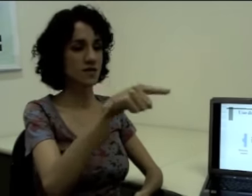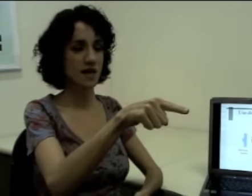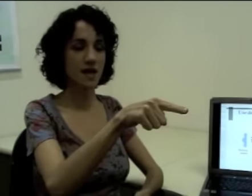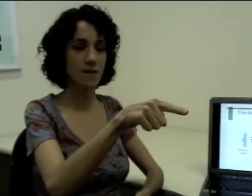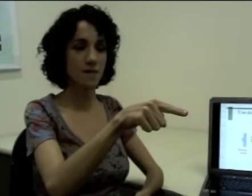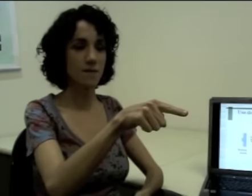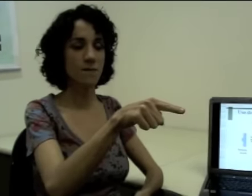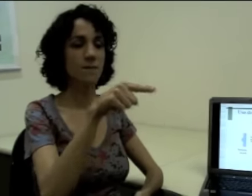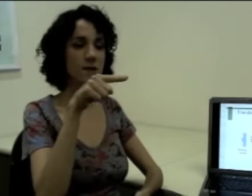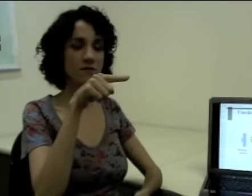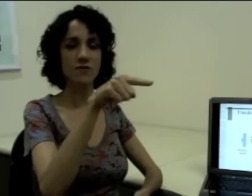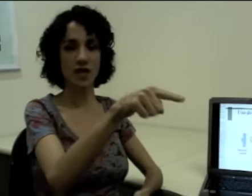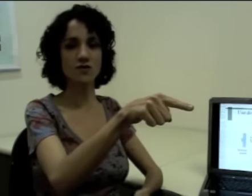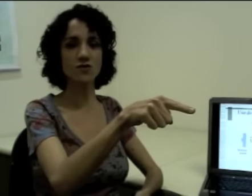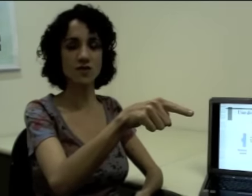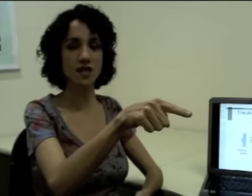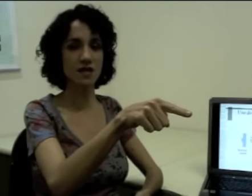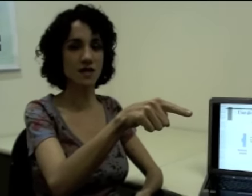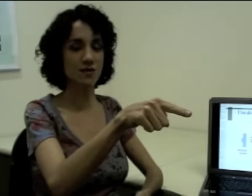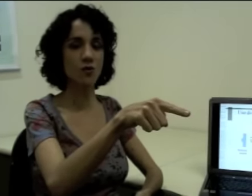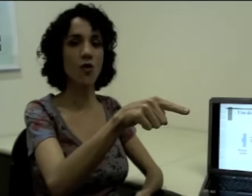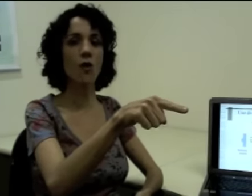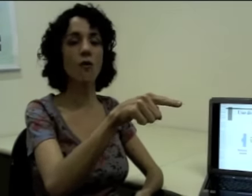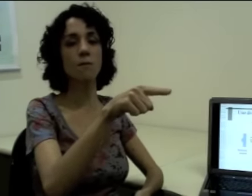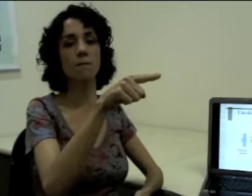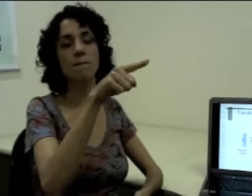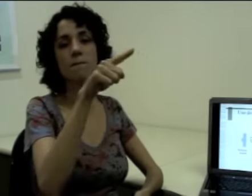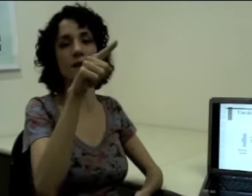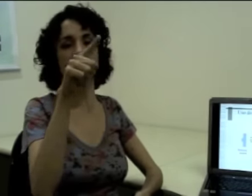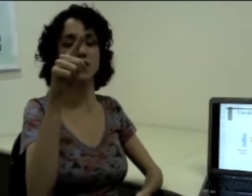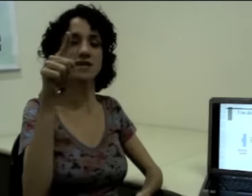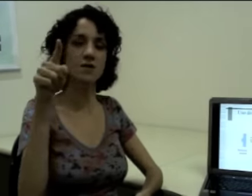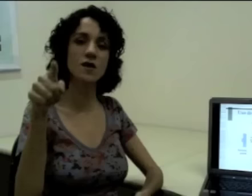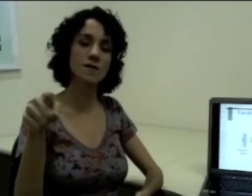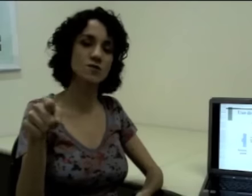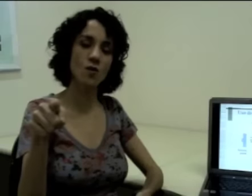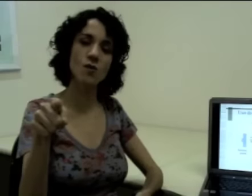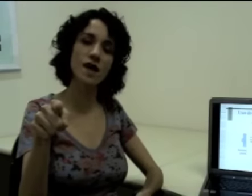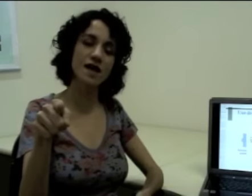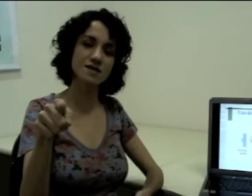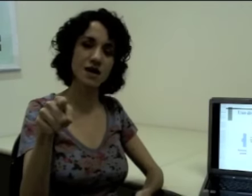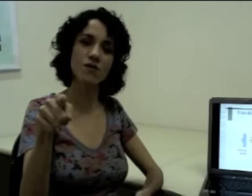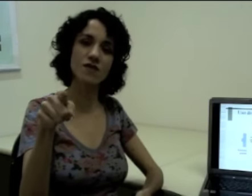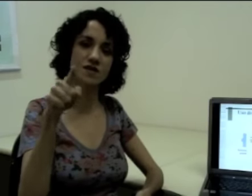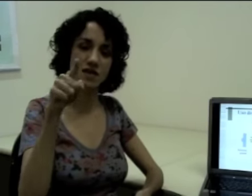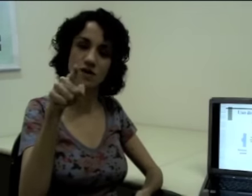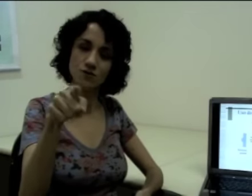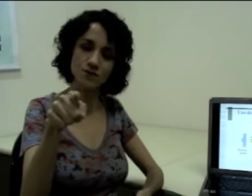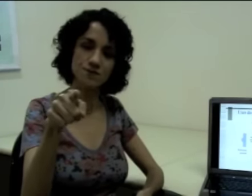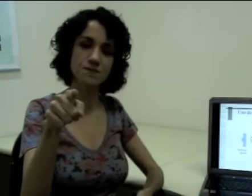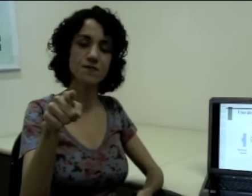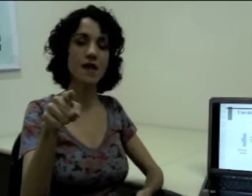“Você,” (sinalização) pra frente do sinalizador ou pra direção da pessoa com quem ele está conversando.